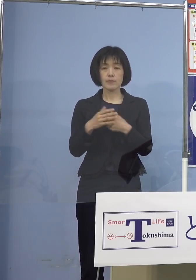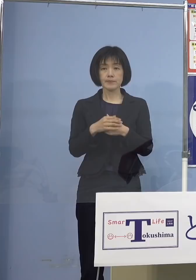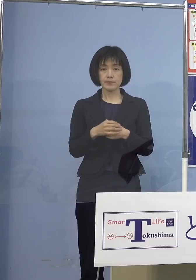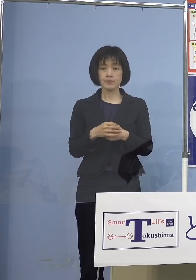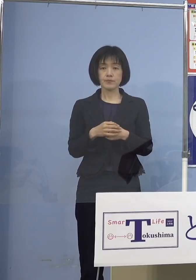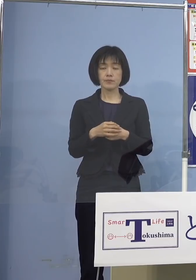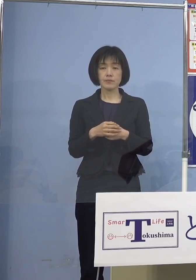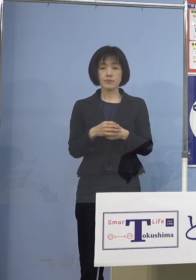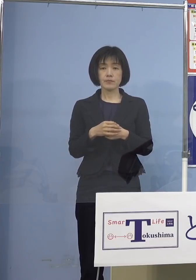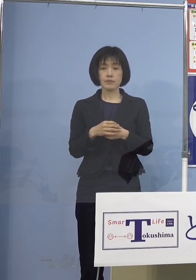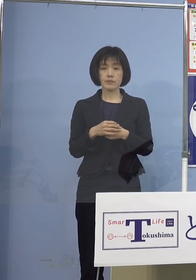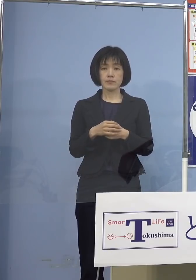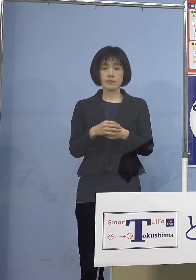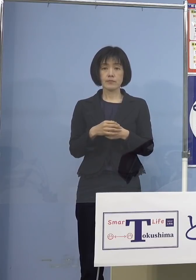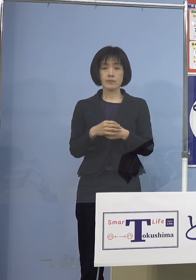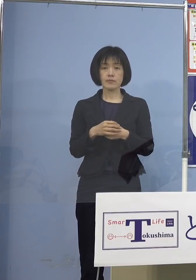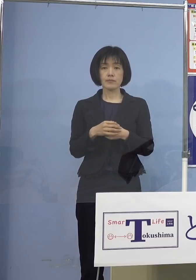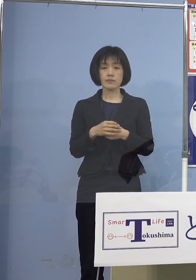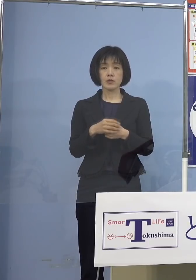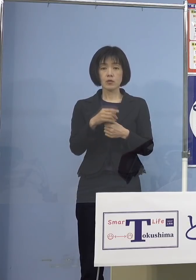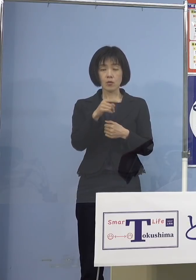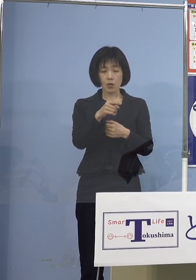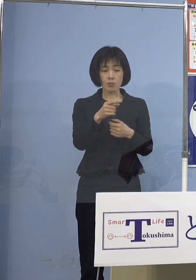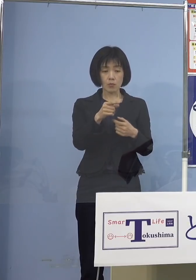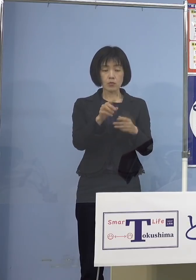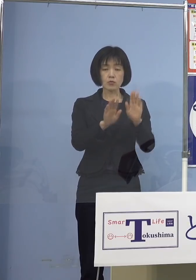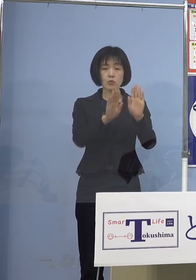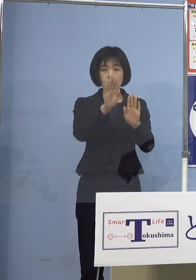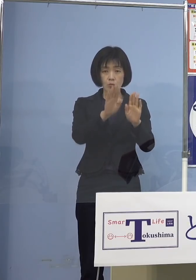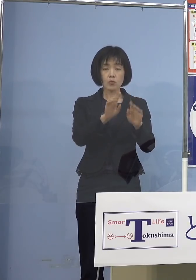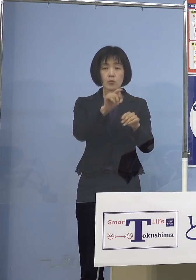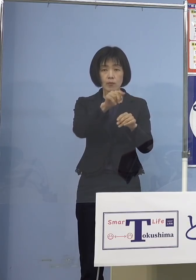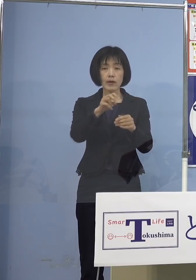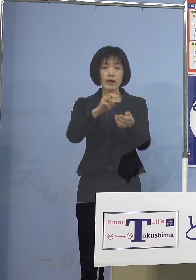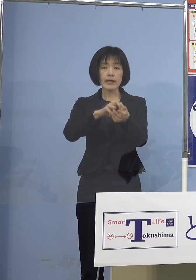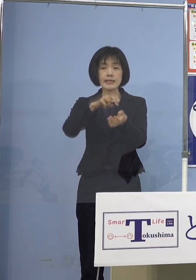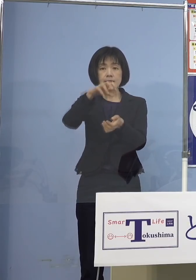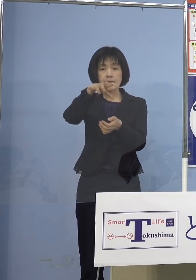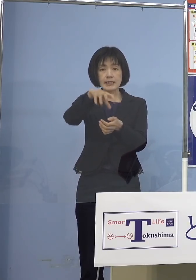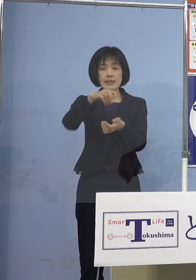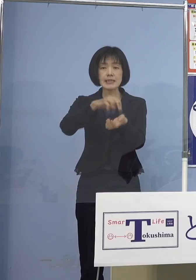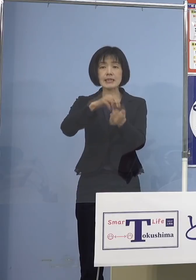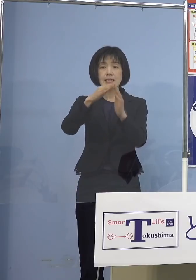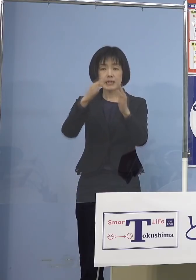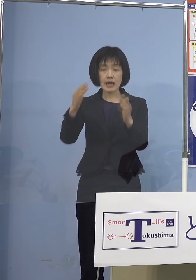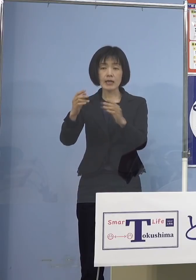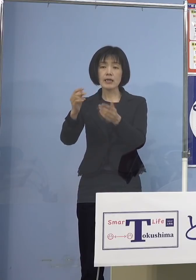問題になりますので、ここはきっちりと 医師会、看護協会あるいは薬剤師会